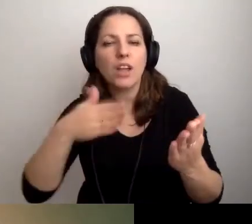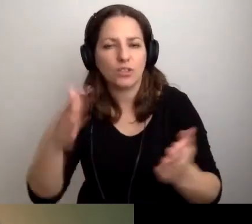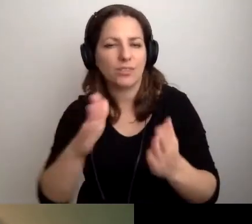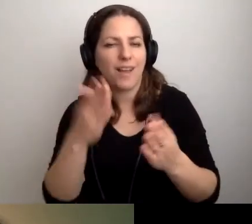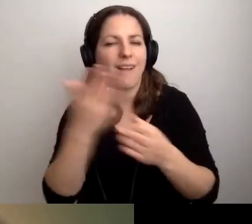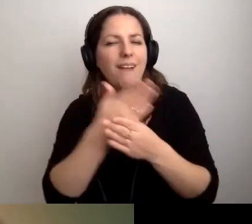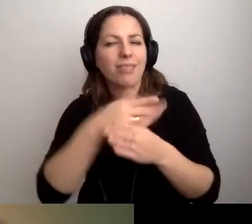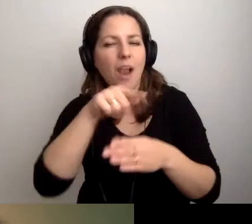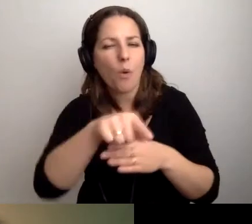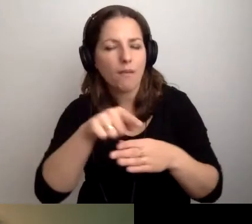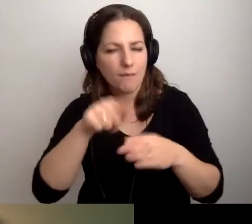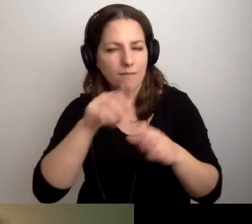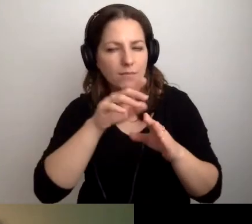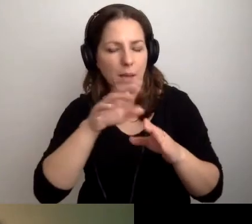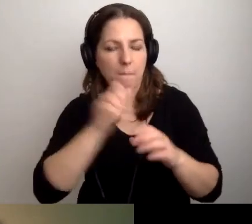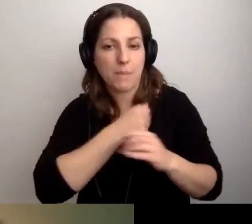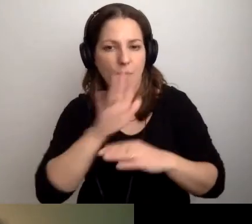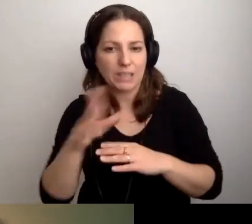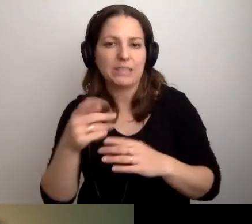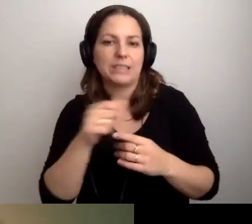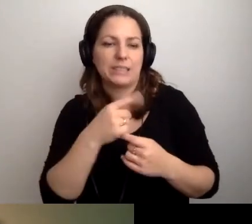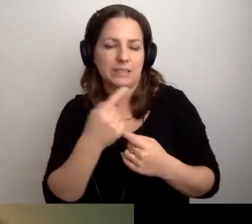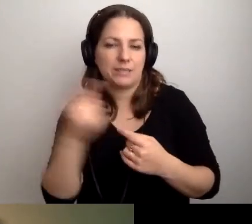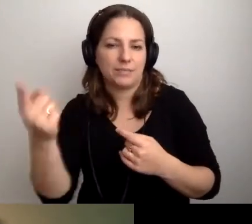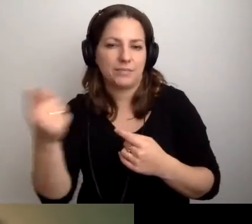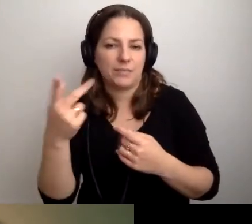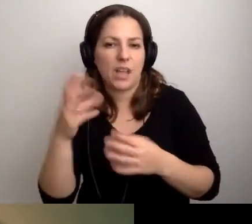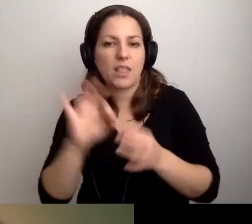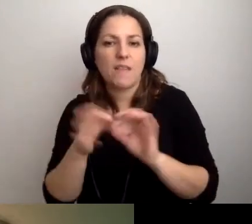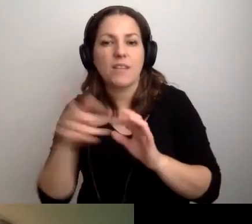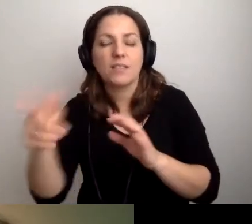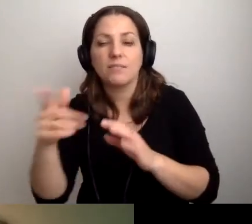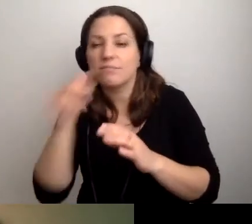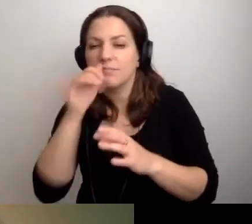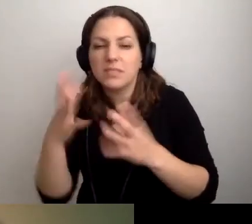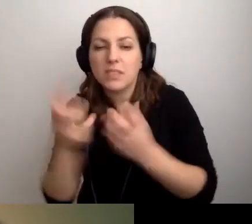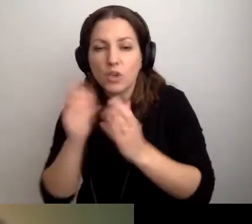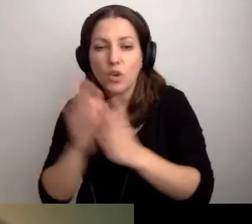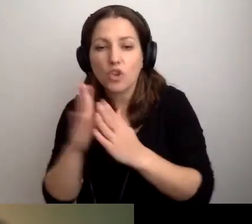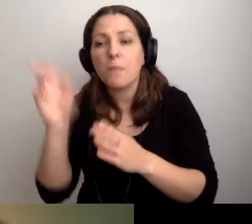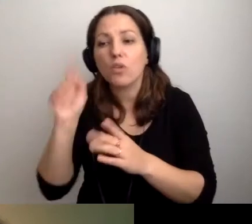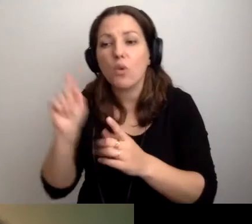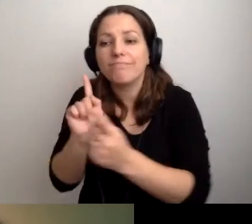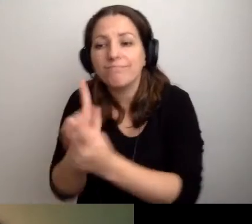to potem nie znajdzie sama książki. Żeby ktoś podszedł do tej osoby,